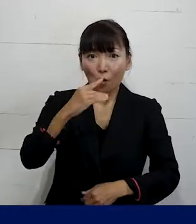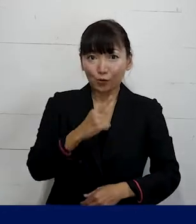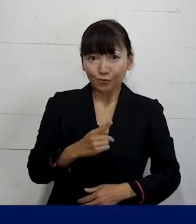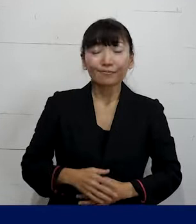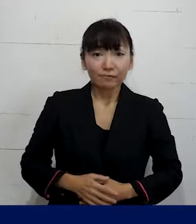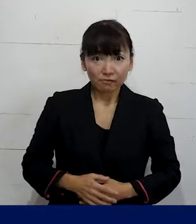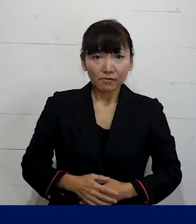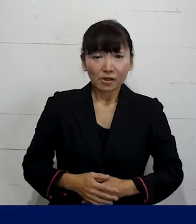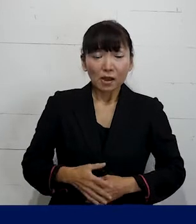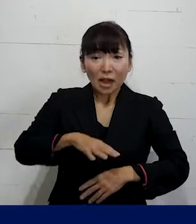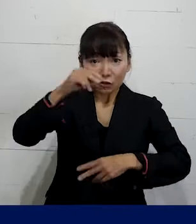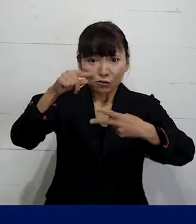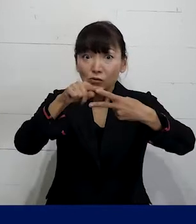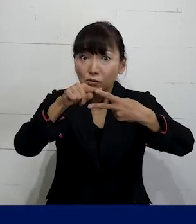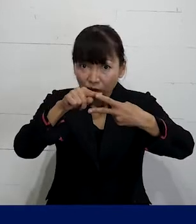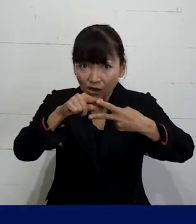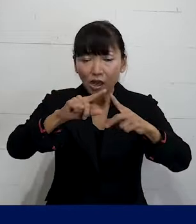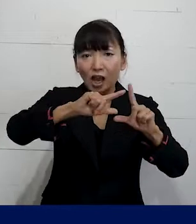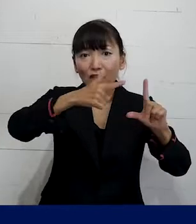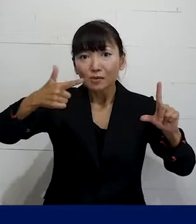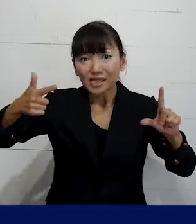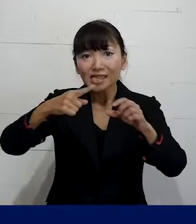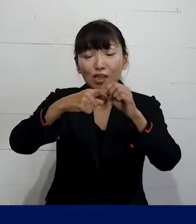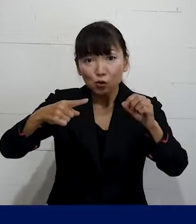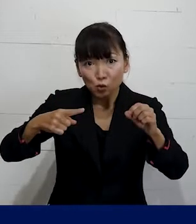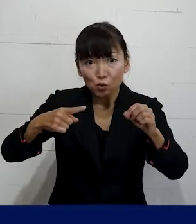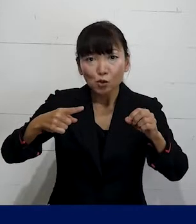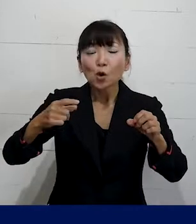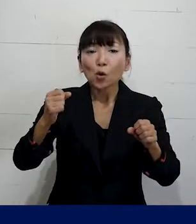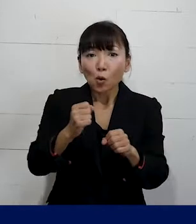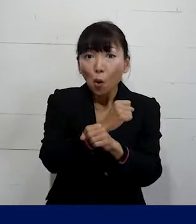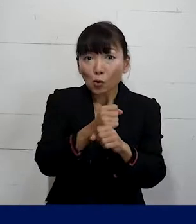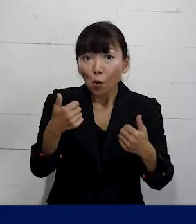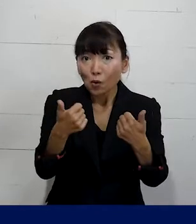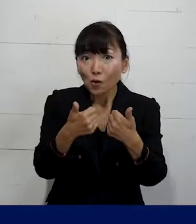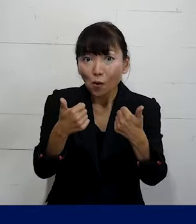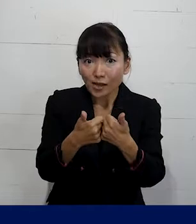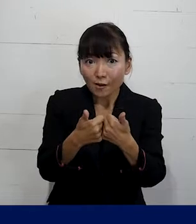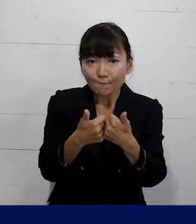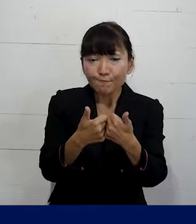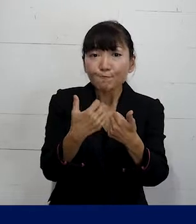前半ではLGBTQ労働相談に取り組んでいる